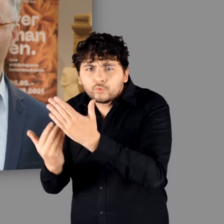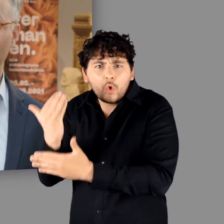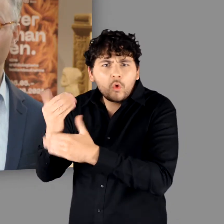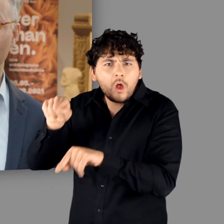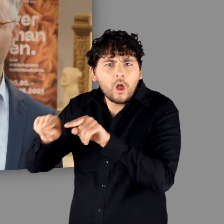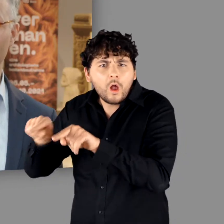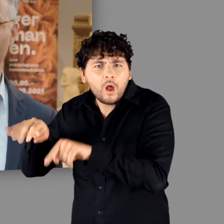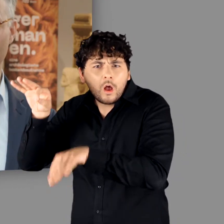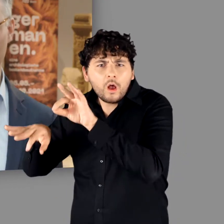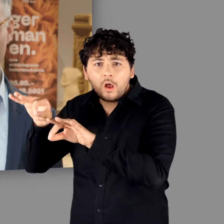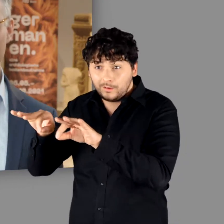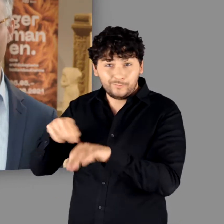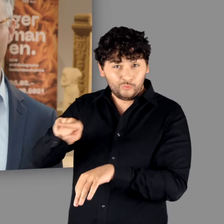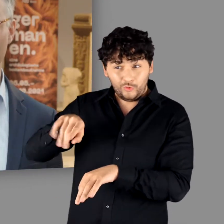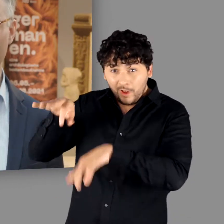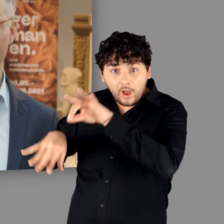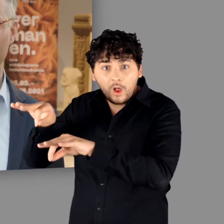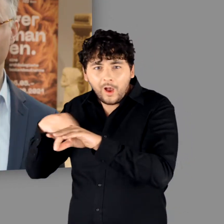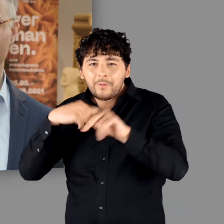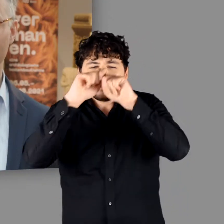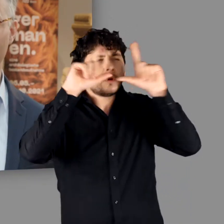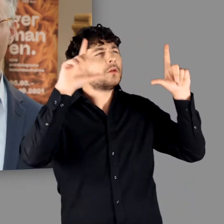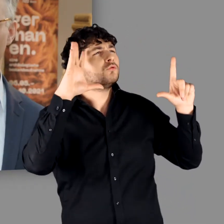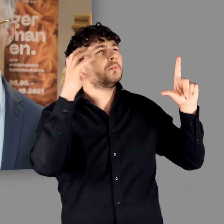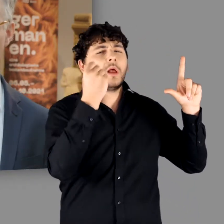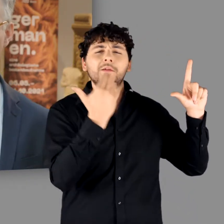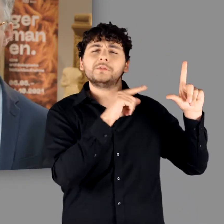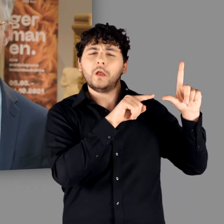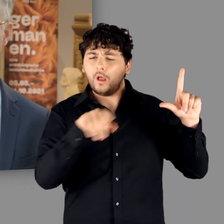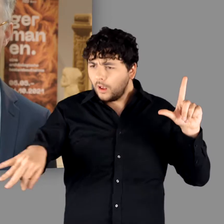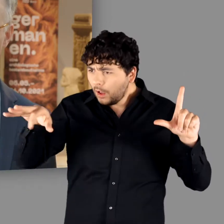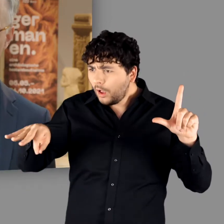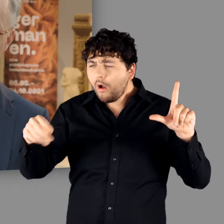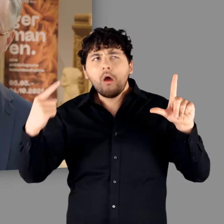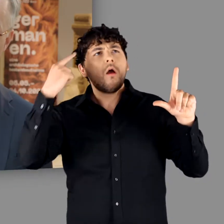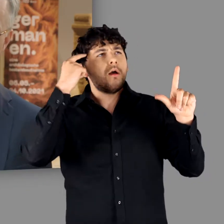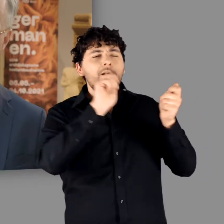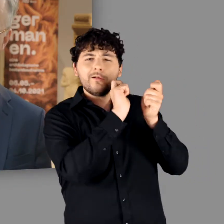unser bisheriges Germanenbild einer weitreichenden Revision unterziehen müssen.